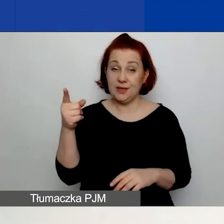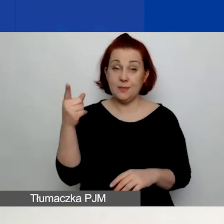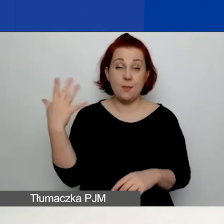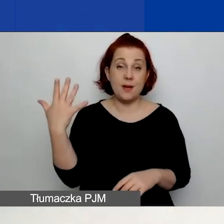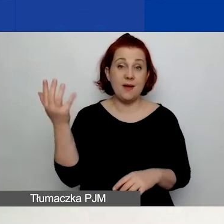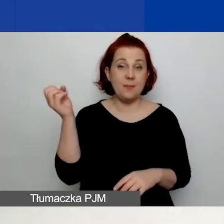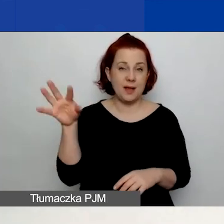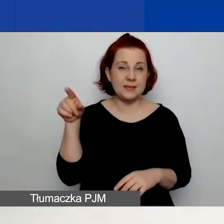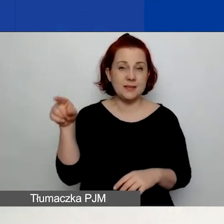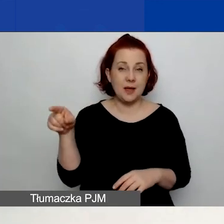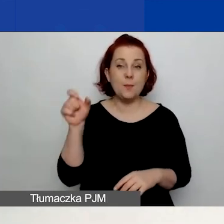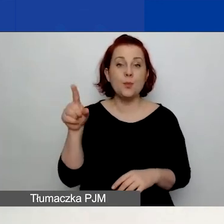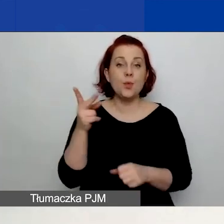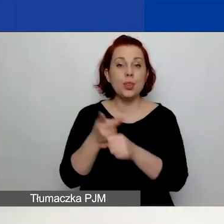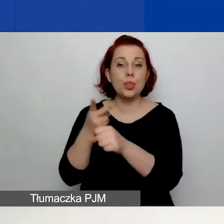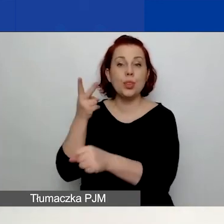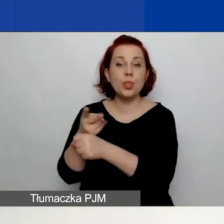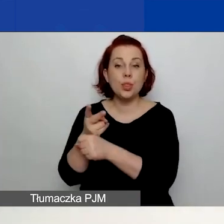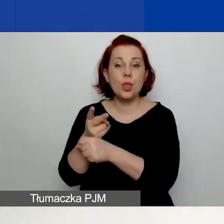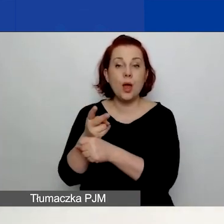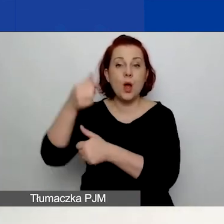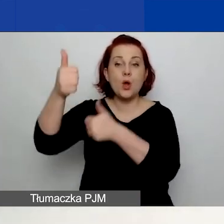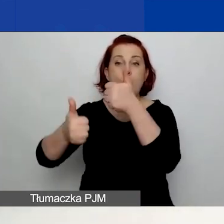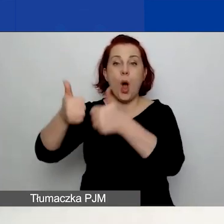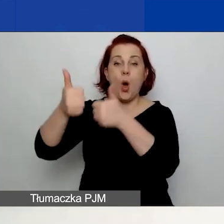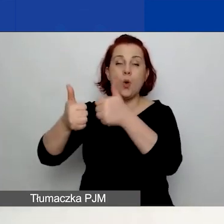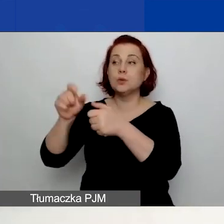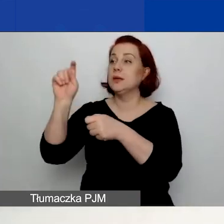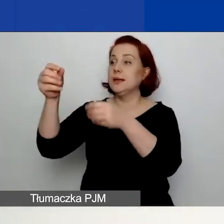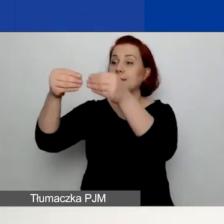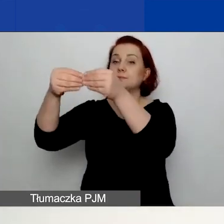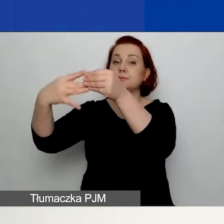macie dostępne okienko "Konkurs". Rozwijając tu listę rozwijaną,